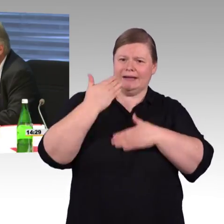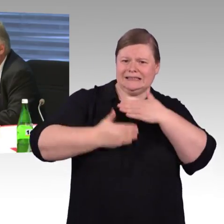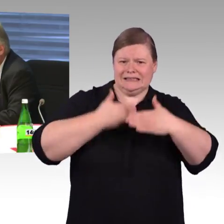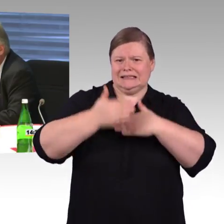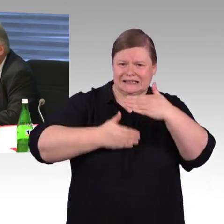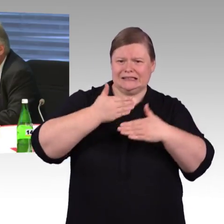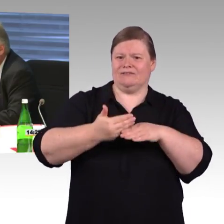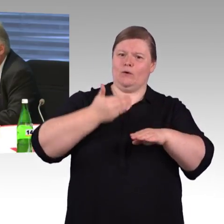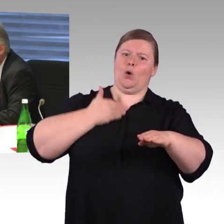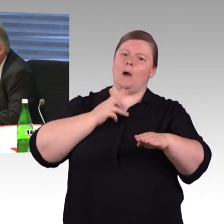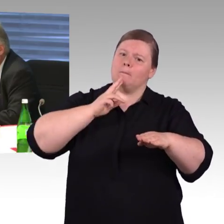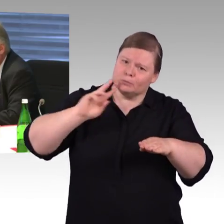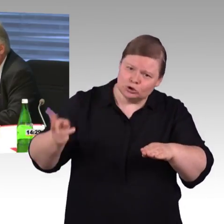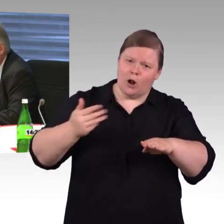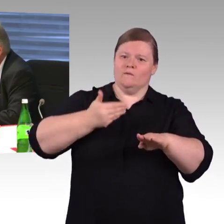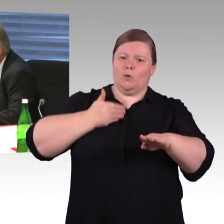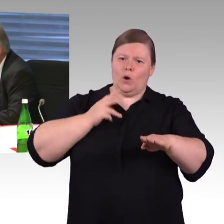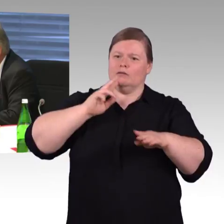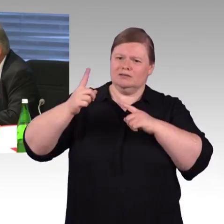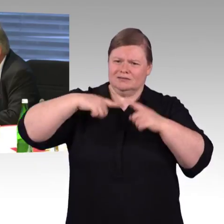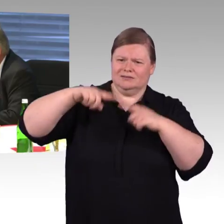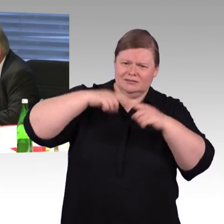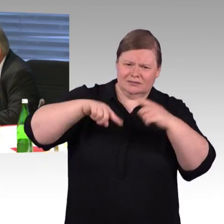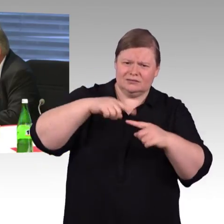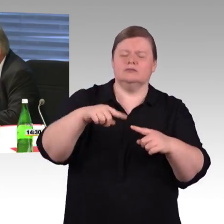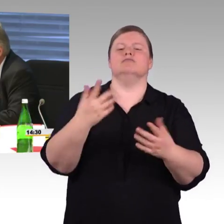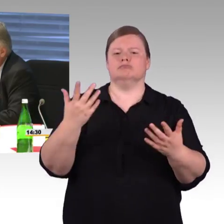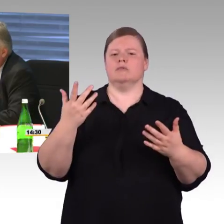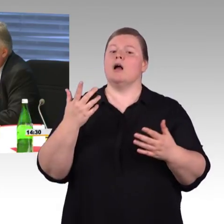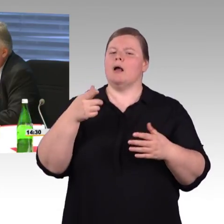am schnellsten und unproblematischsten bewerkstelligen,